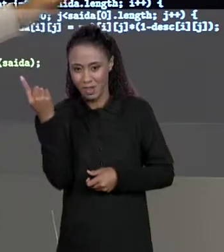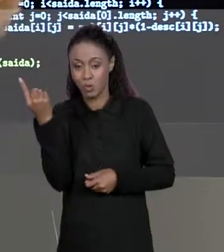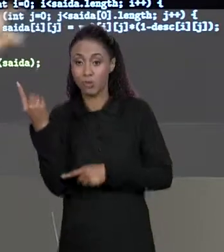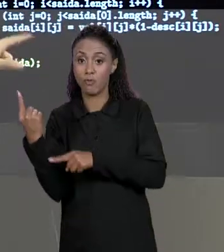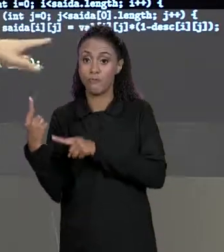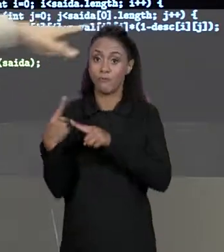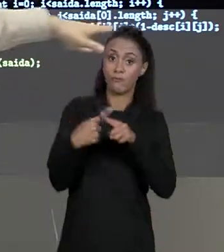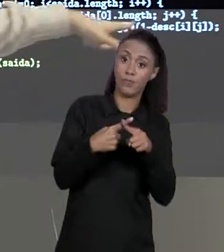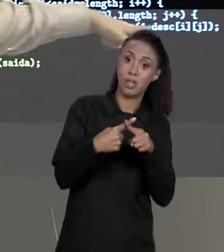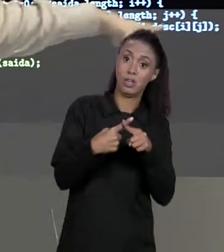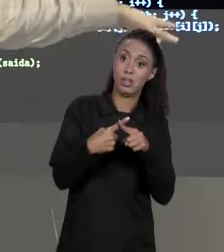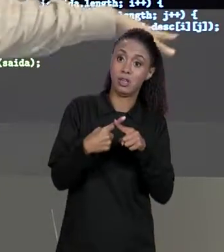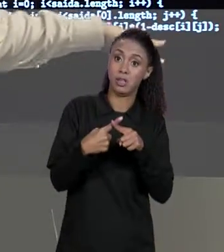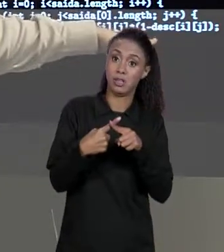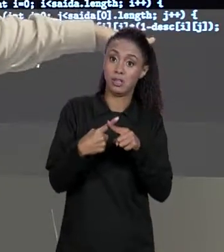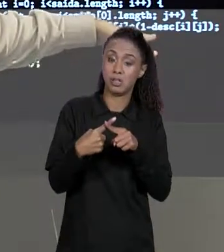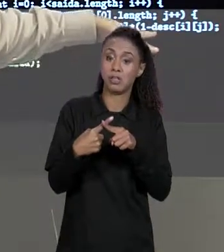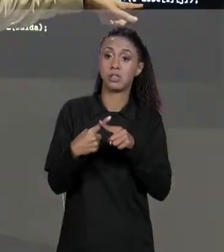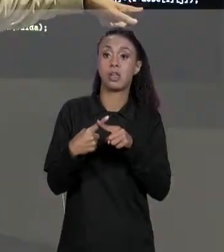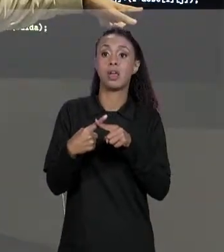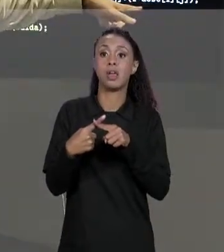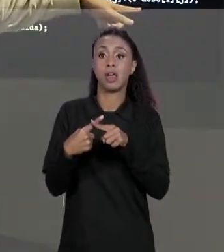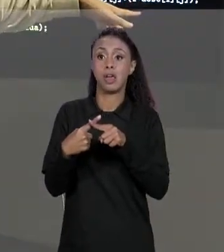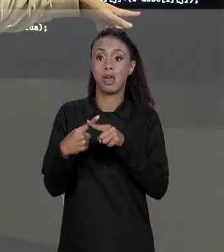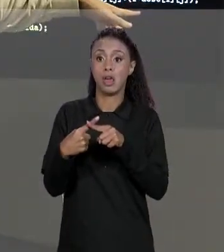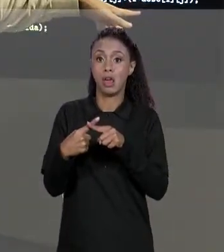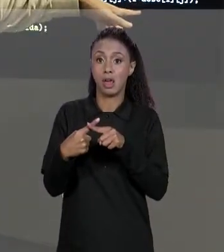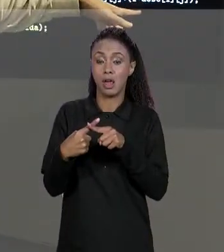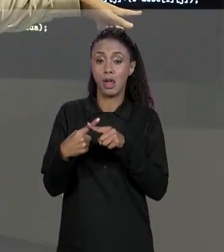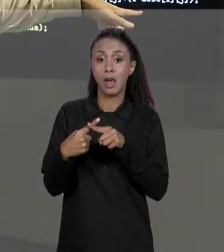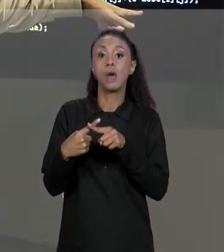POR "1 MENOS O VALOR RESPECTIVO DA MATRIZ DE